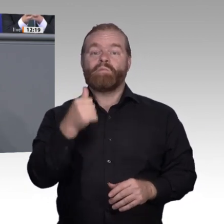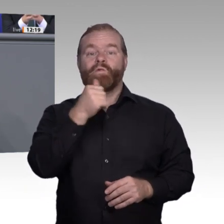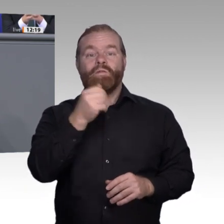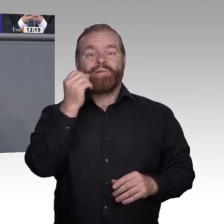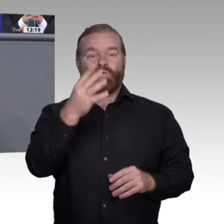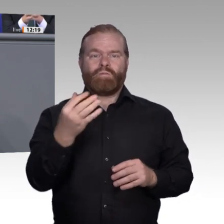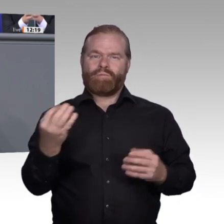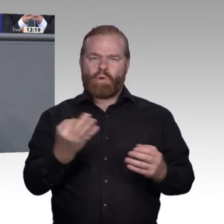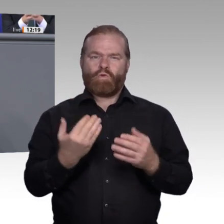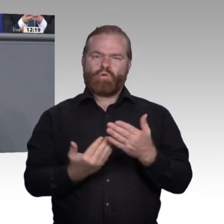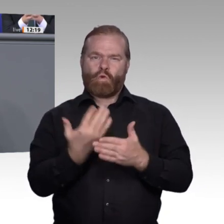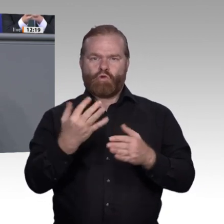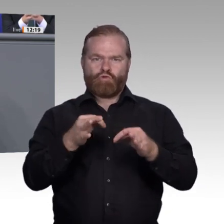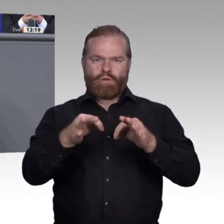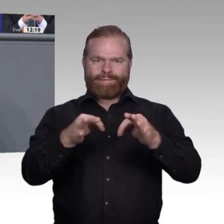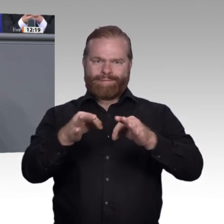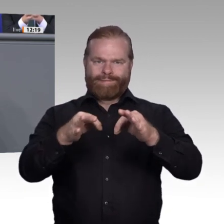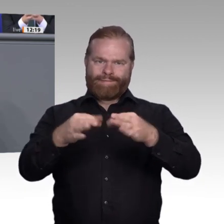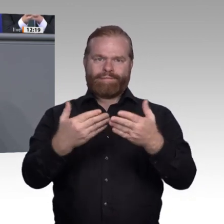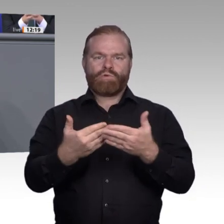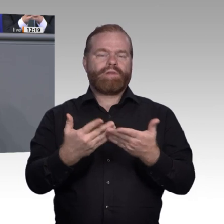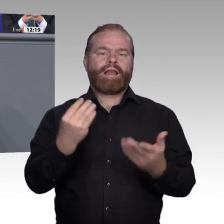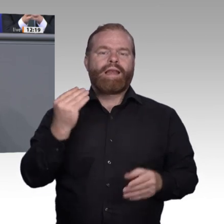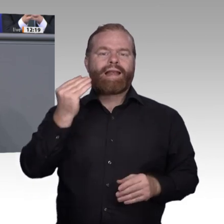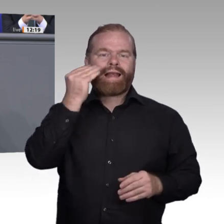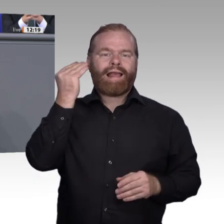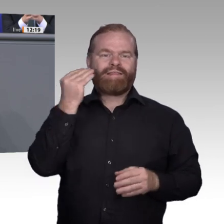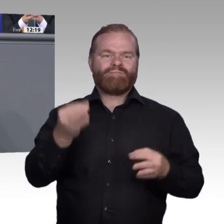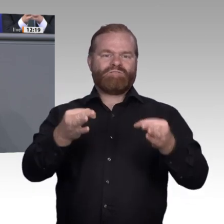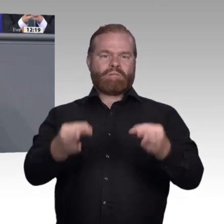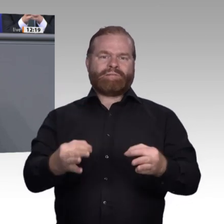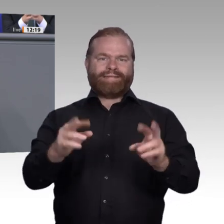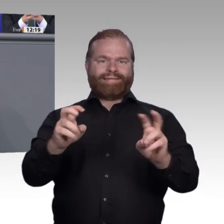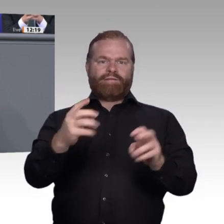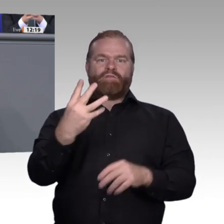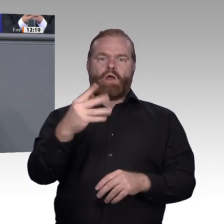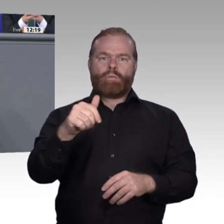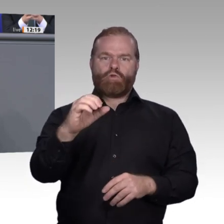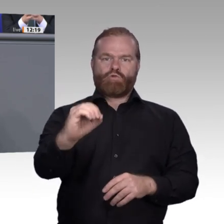entstehen, meine Damen und Herren, wachsen Zukunftsausbildungsplätze und umgekehrt.